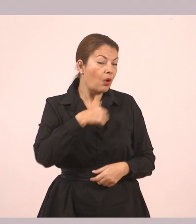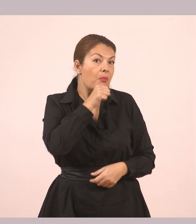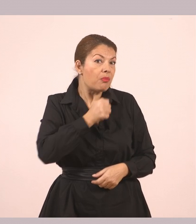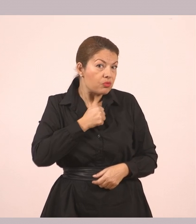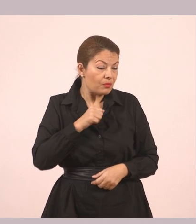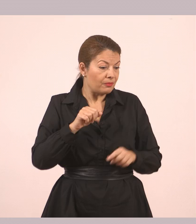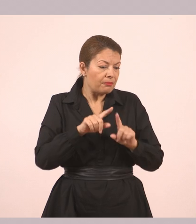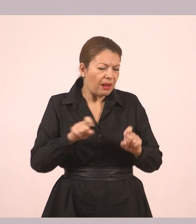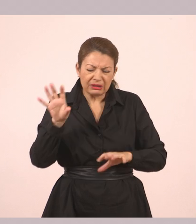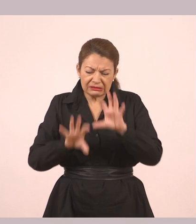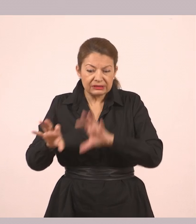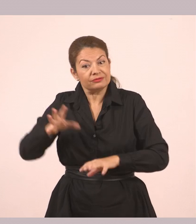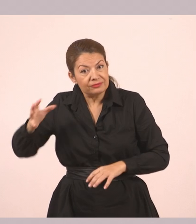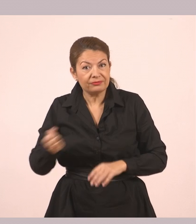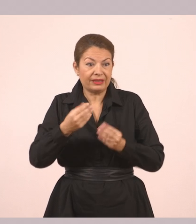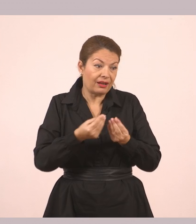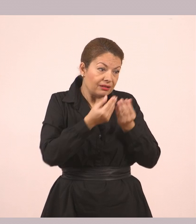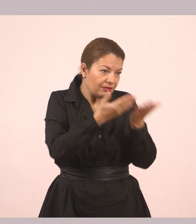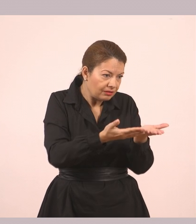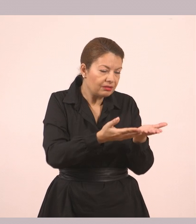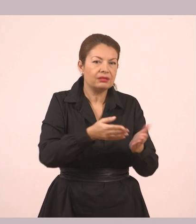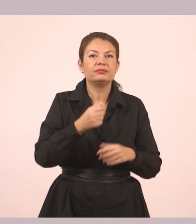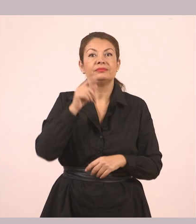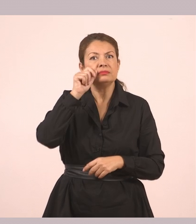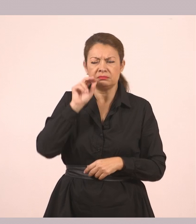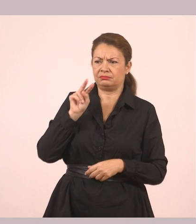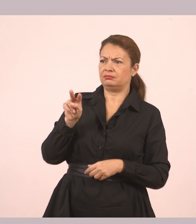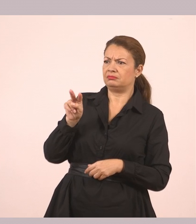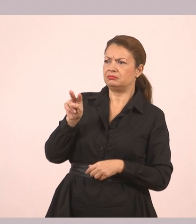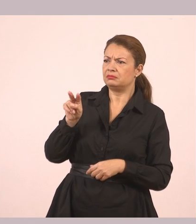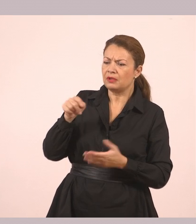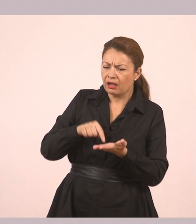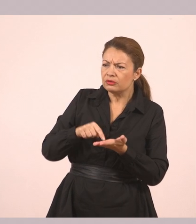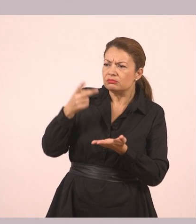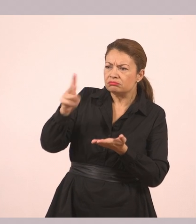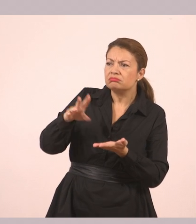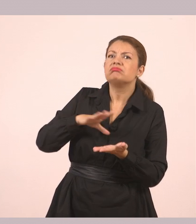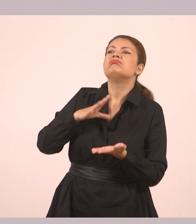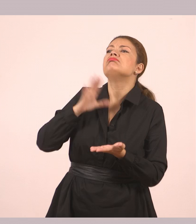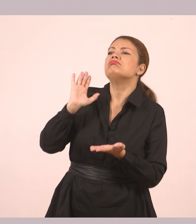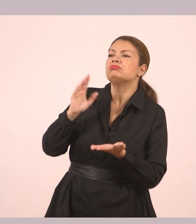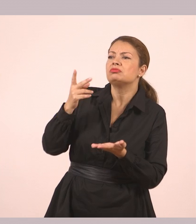Ο Δημήτρης εξακολουθούσε να την κοιτάζει. «Γιατί δεν την κράτησες εσύ;» τη ρώτησε στο τέλος.